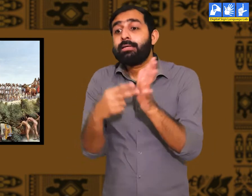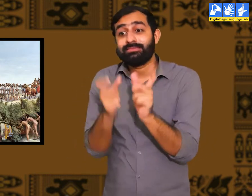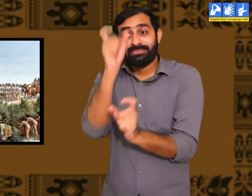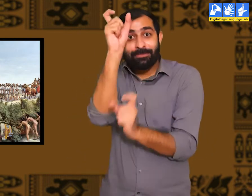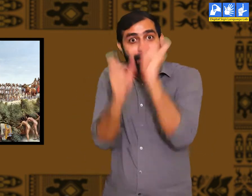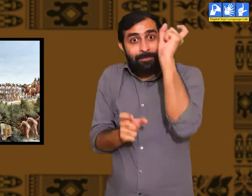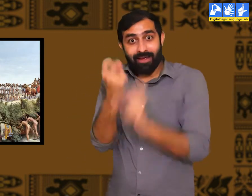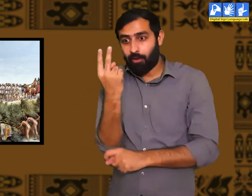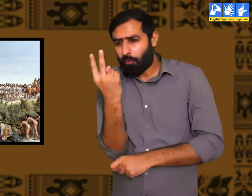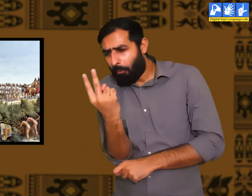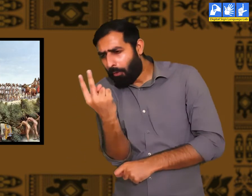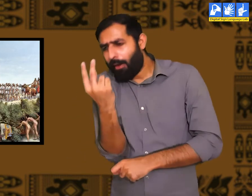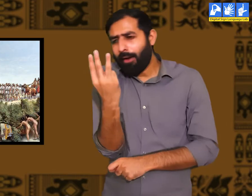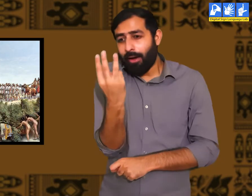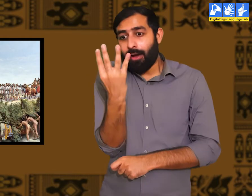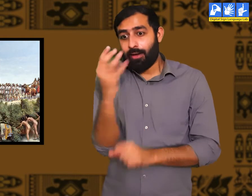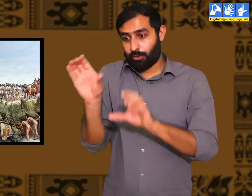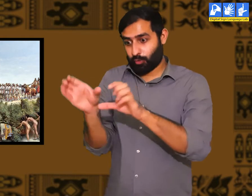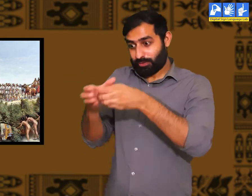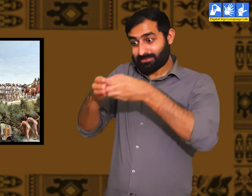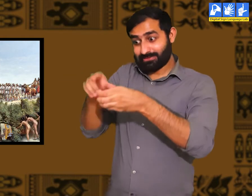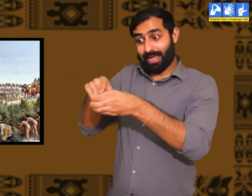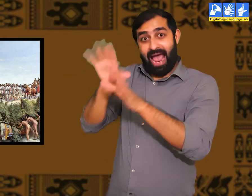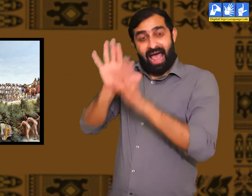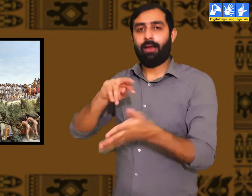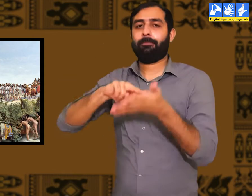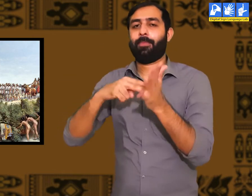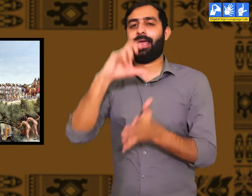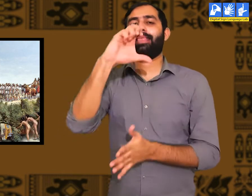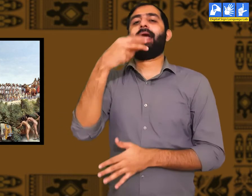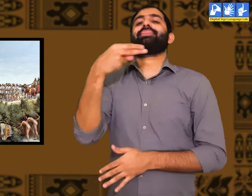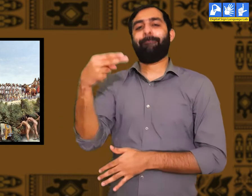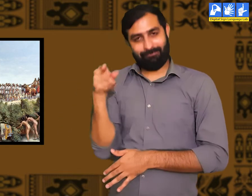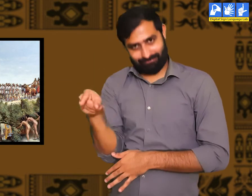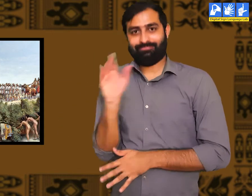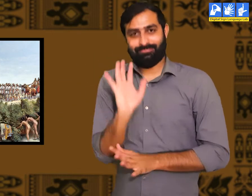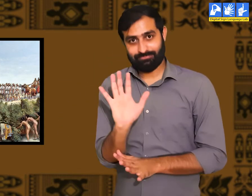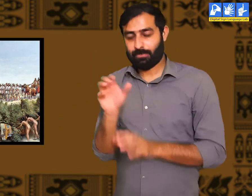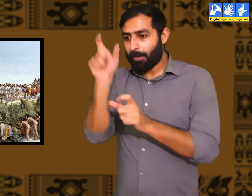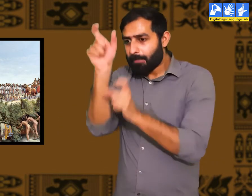प्राचीन काल में जब कुछ लोग समूह में एकत्रित हुए तो उनमें सभ्यता पायी गयी I